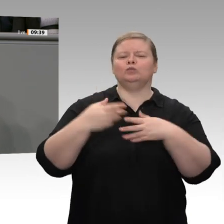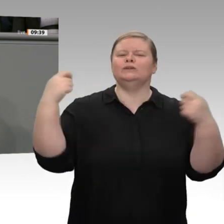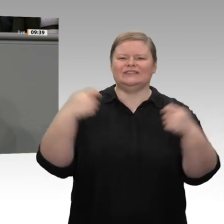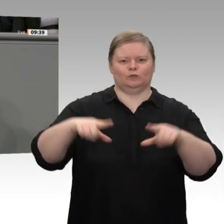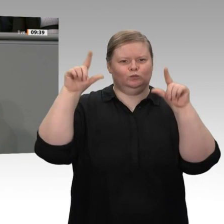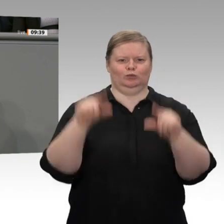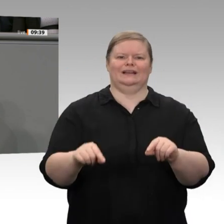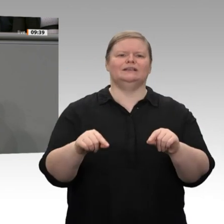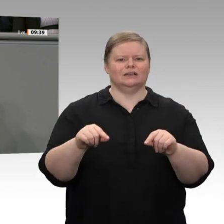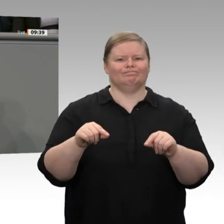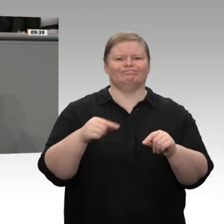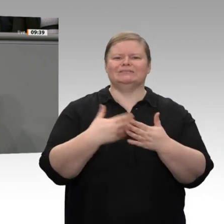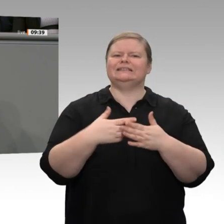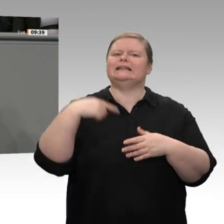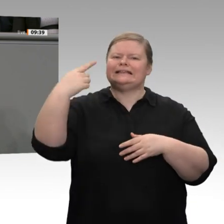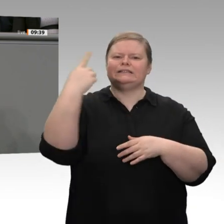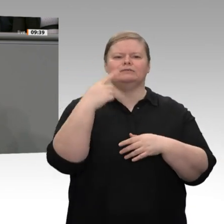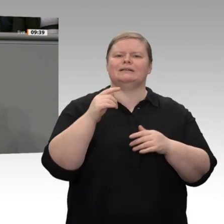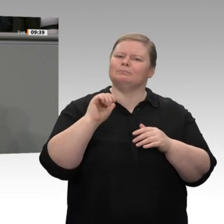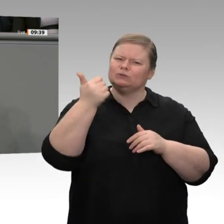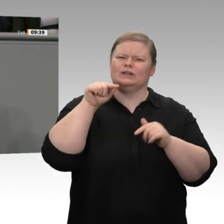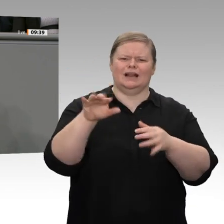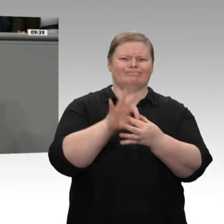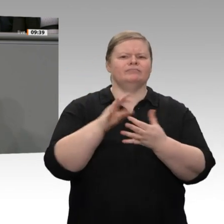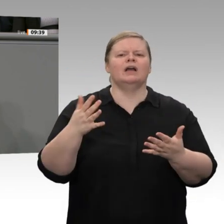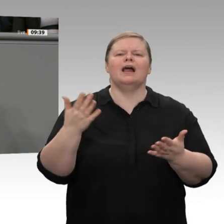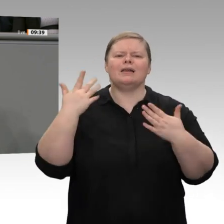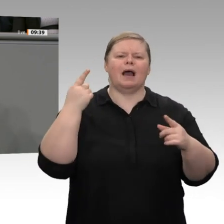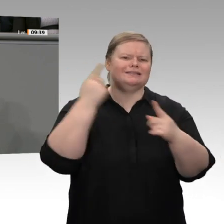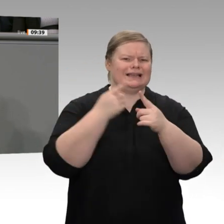Bildung und neue Technologien notwendig. Doch